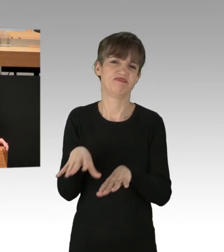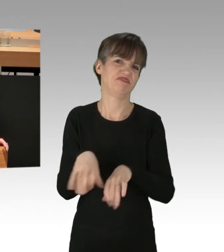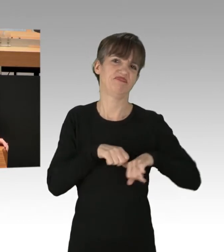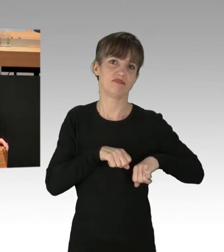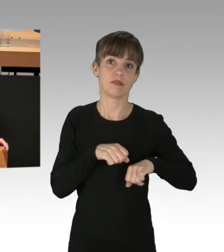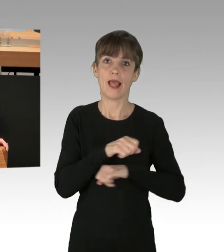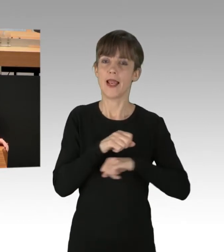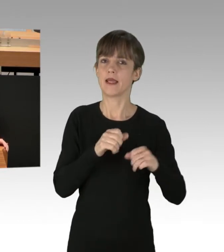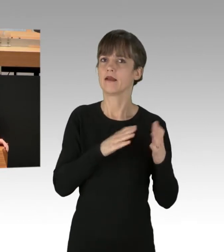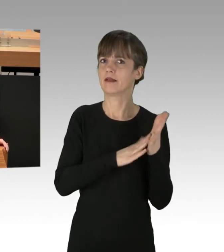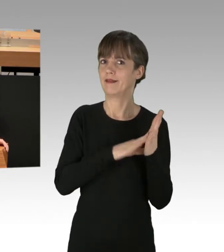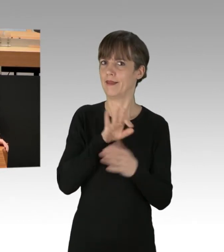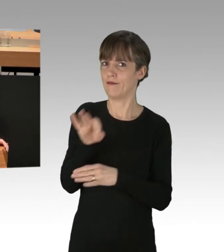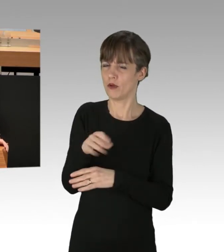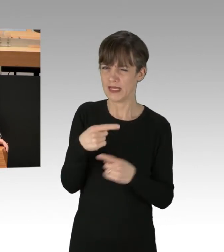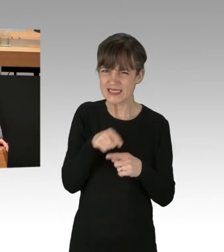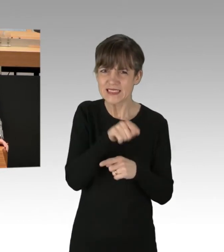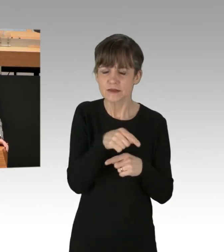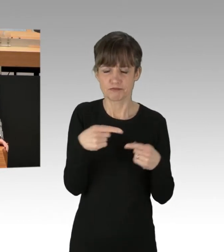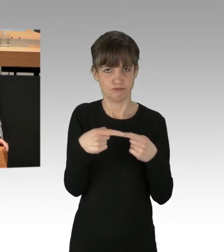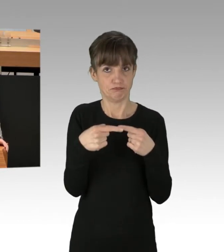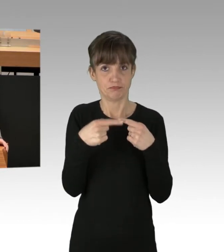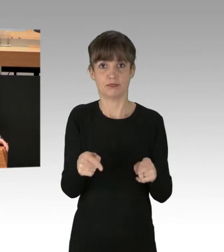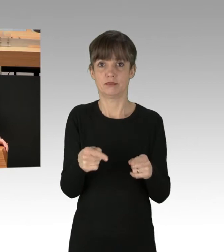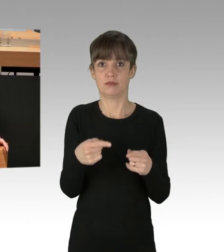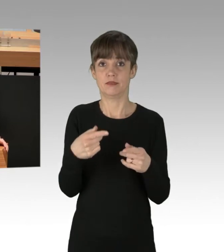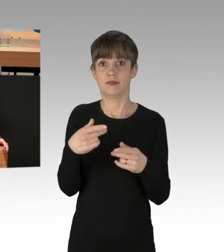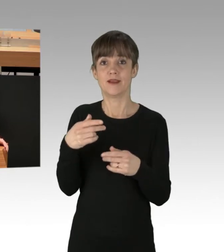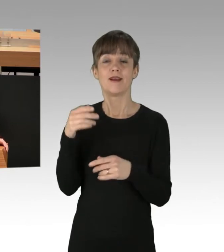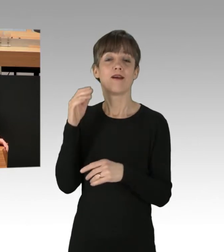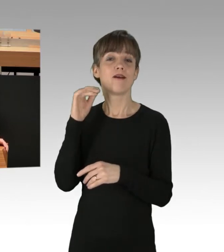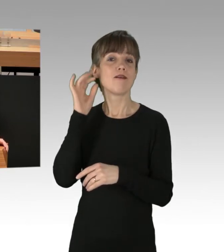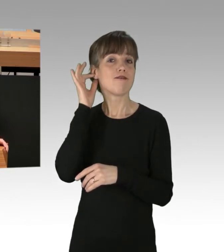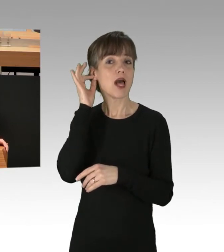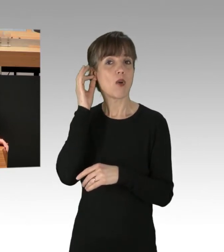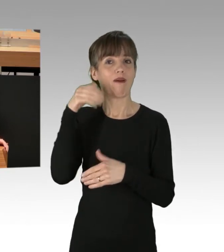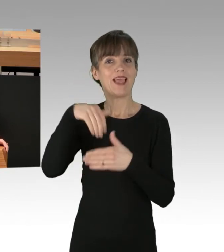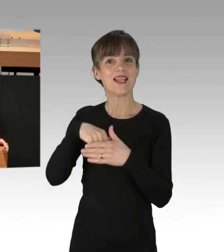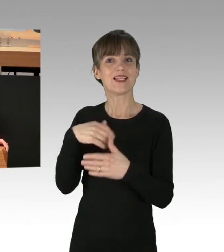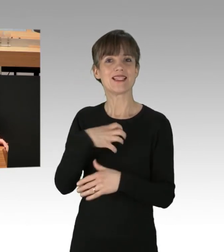Aber das steht doch in einem merkwürdigen Gegensatz zu dem, was uns die Frau Innensenatorin vorgestellt hat, in ihrer Regierungserklärung.